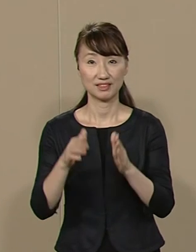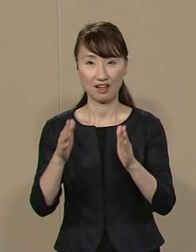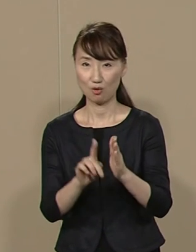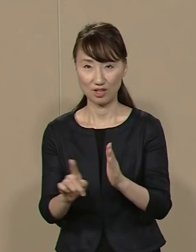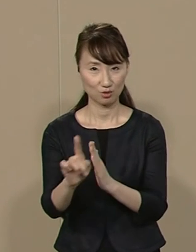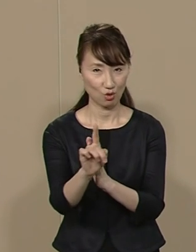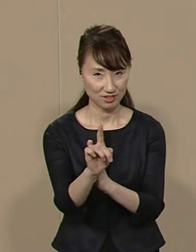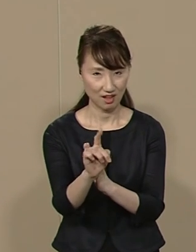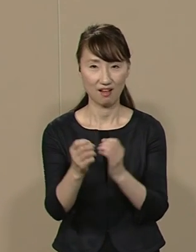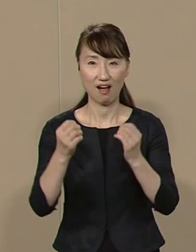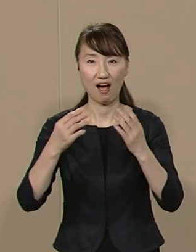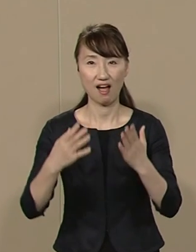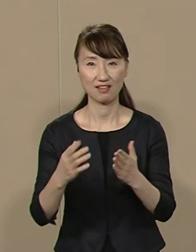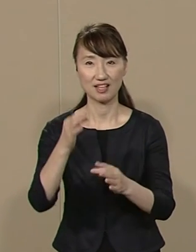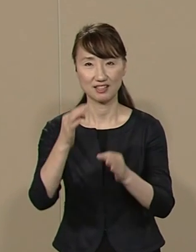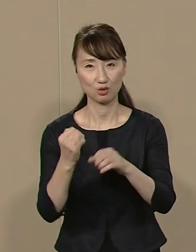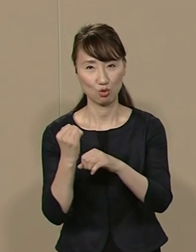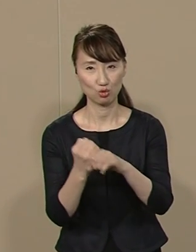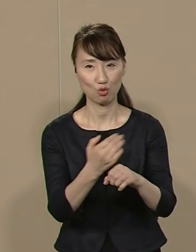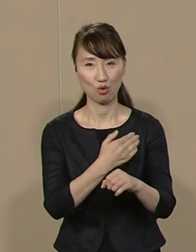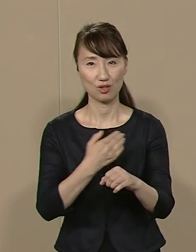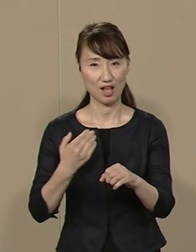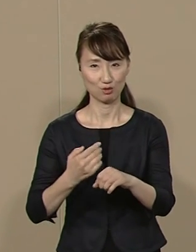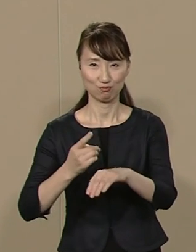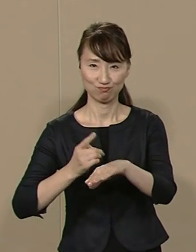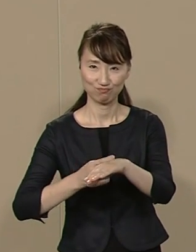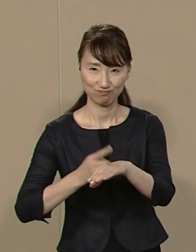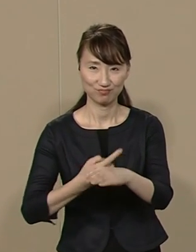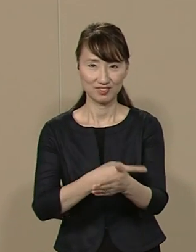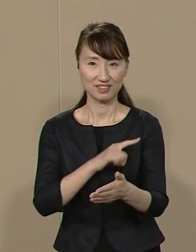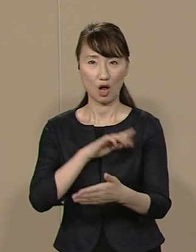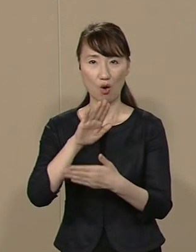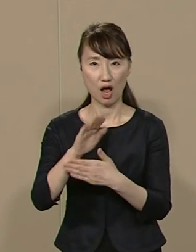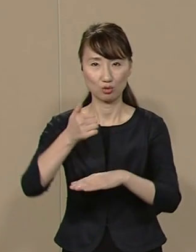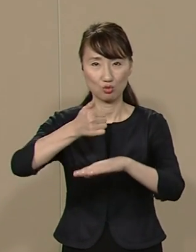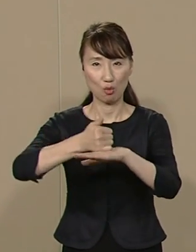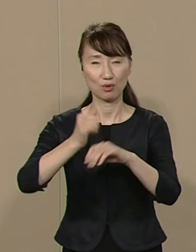新たな価値を創造できる手腕と 力量のあるﾄｯﾌﾟがいるかどうかで